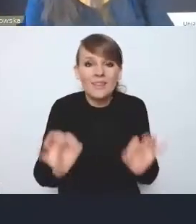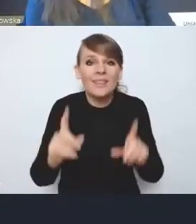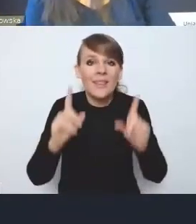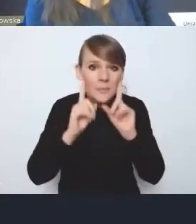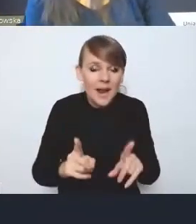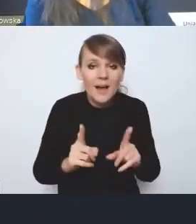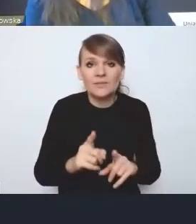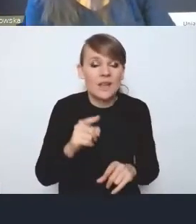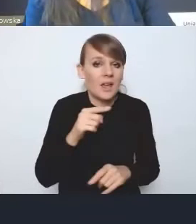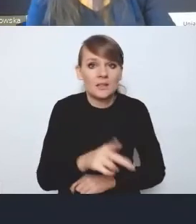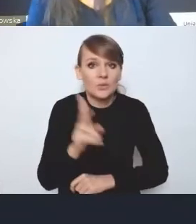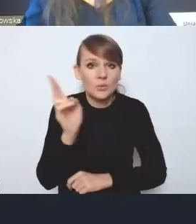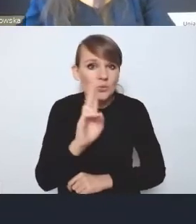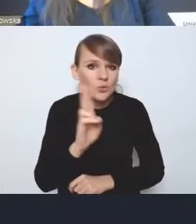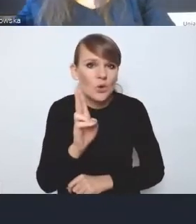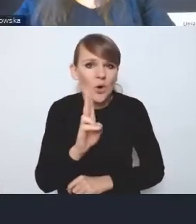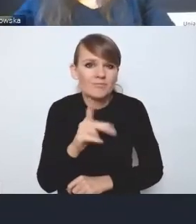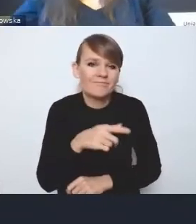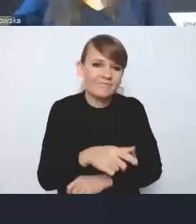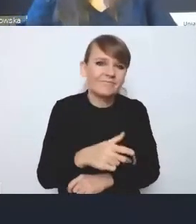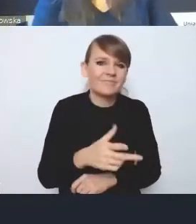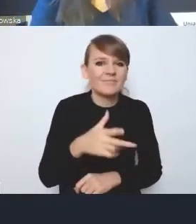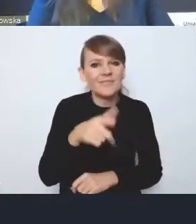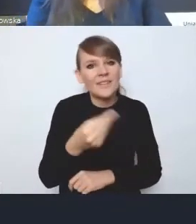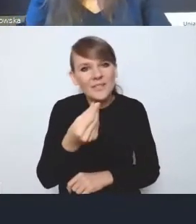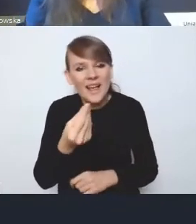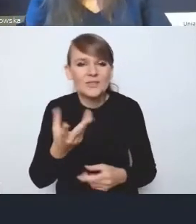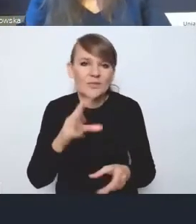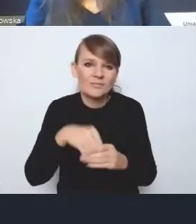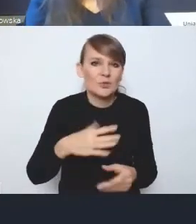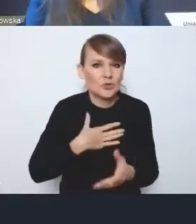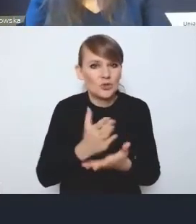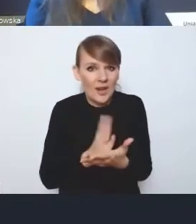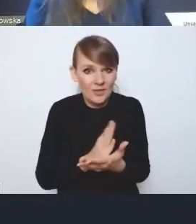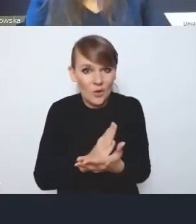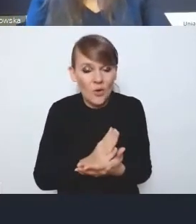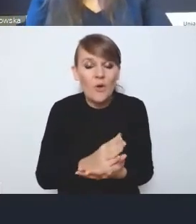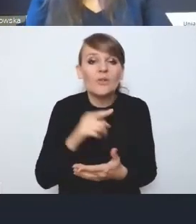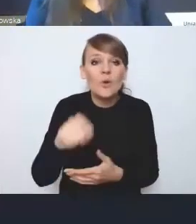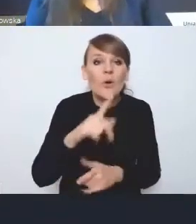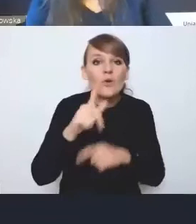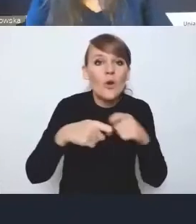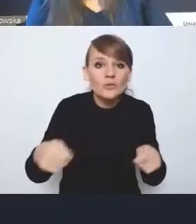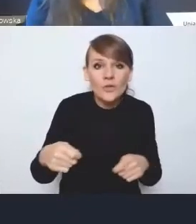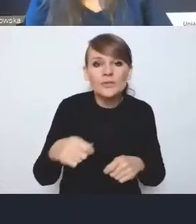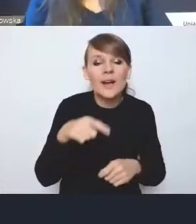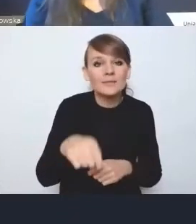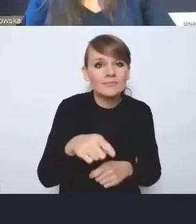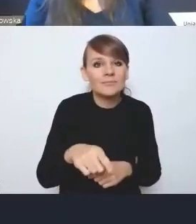kto średnio siedzi w tym aspekcie finansowym, tak naprawdę te rozwiązania i ten aspekt, ten rozdział dotyczący wyzwania finansowego,